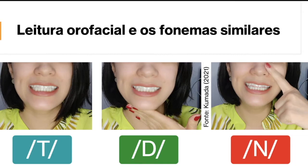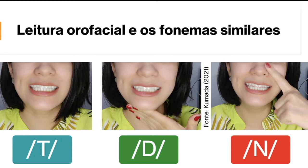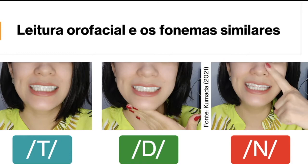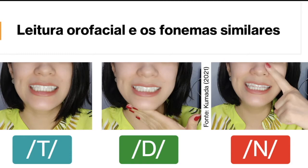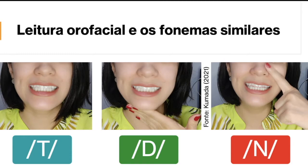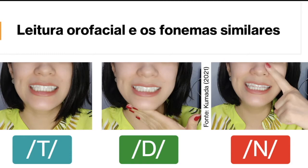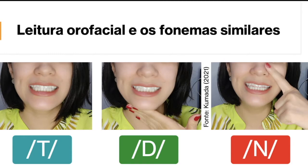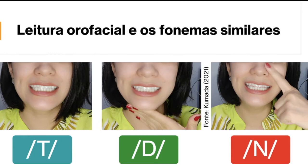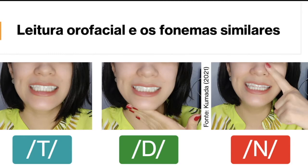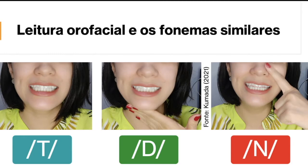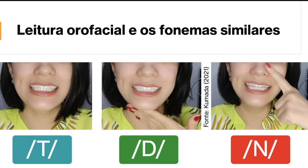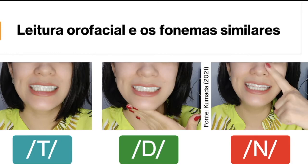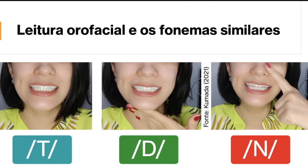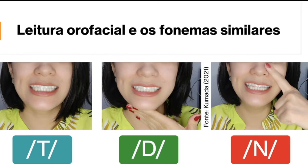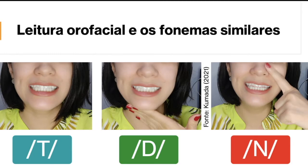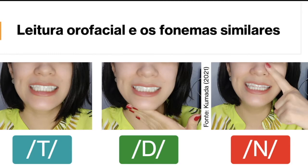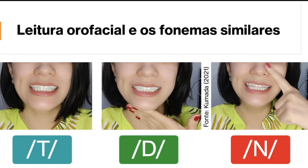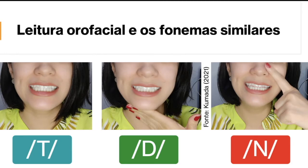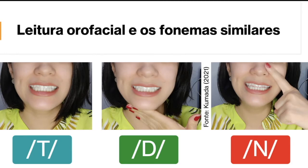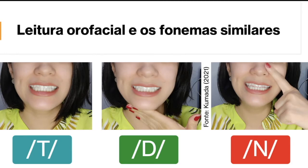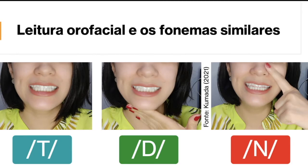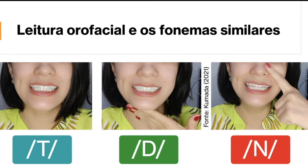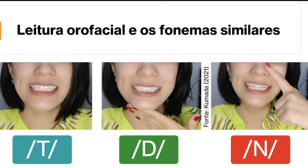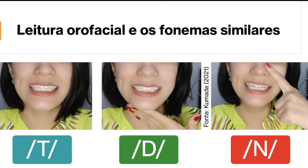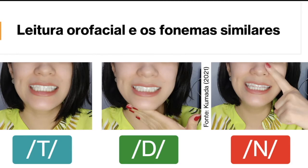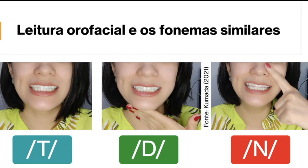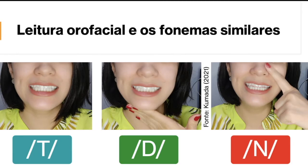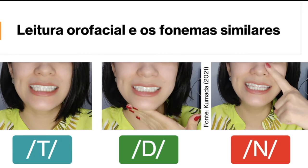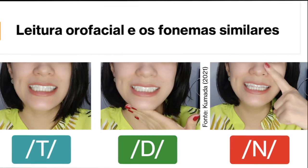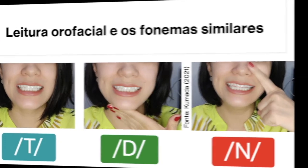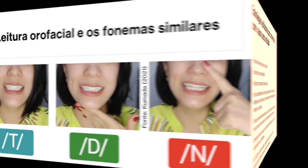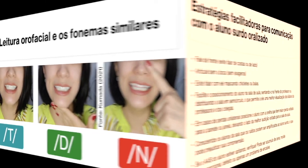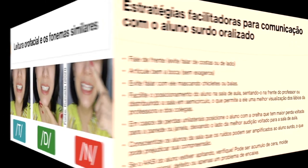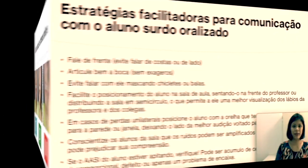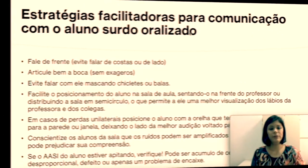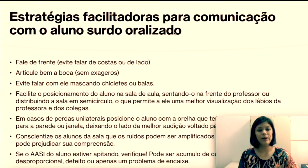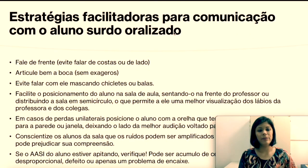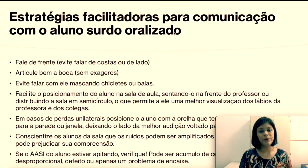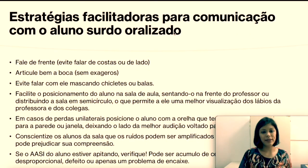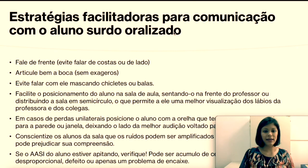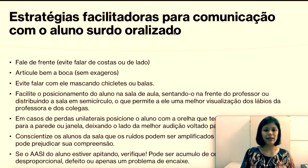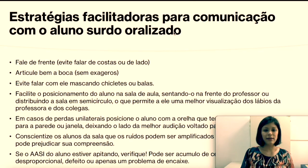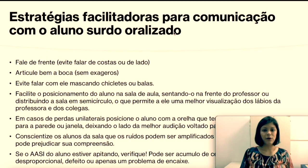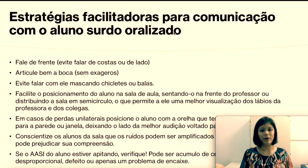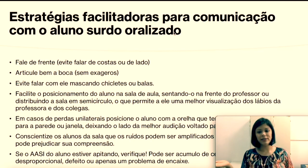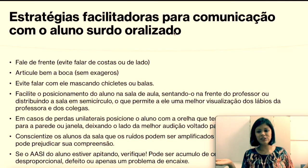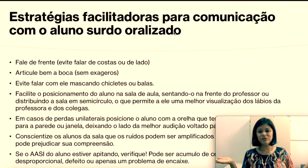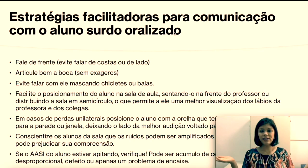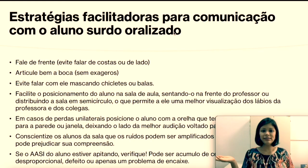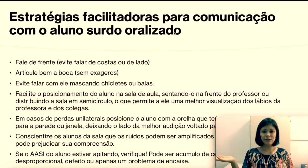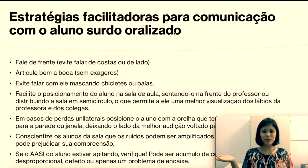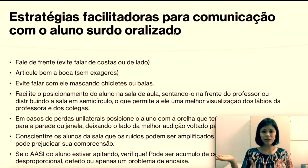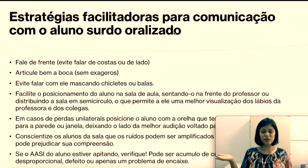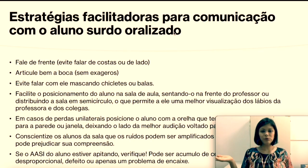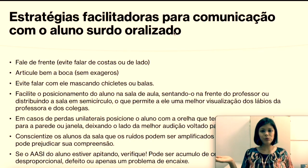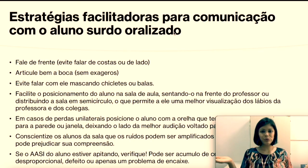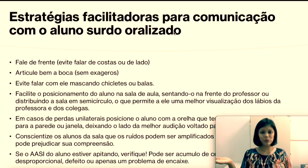e “n” mais nasal. "Como é que a gente faz então ajudar um surdo que utiliza leitura